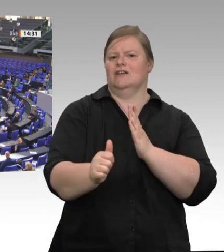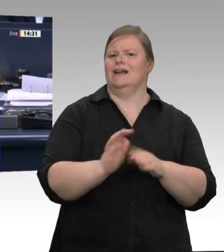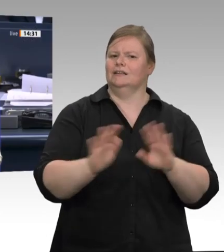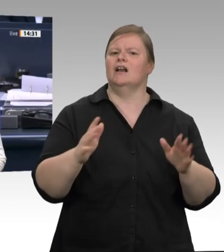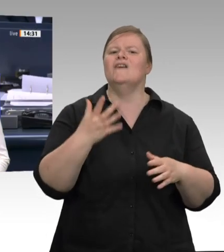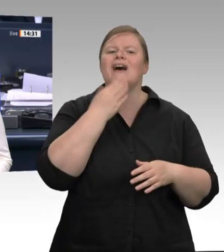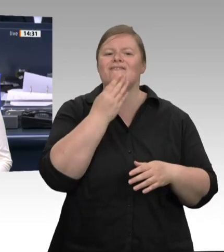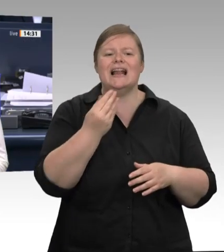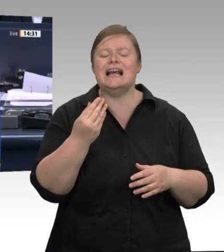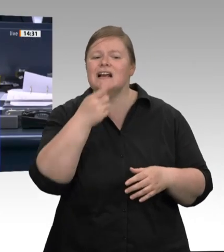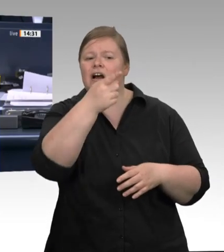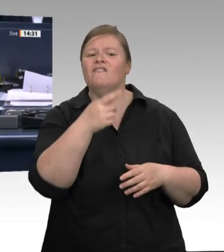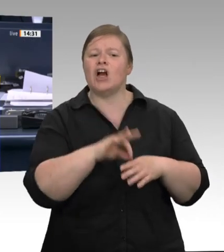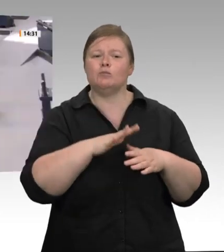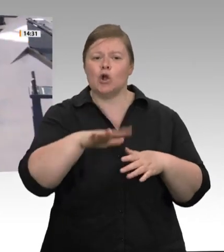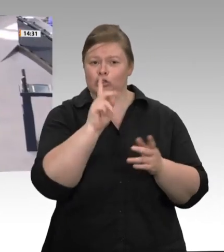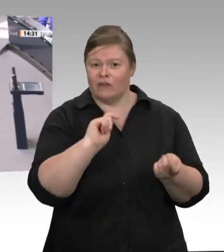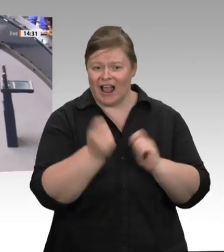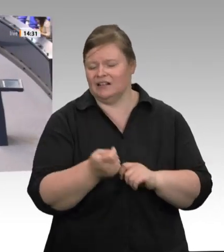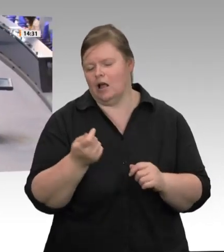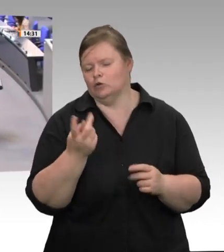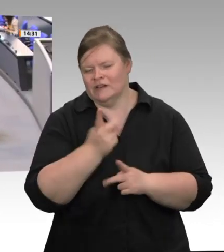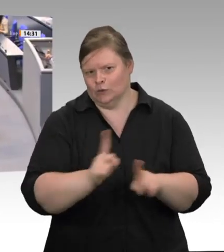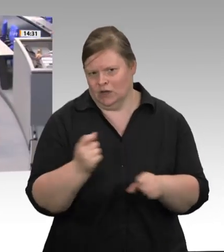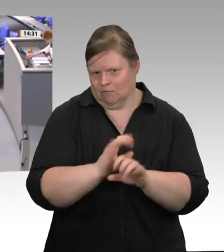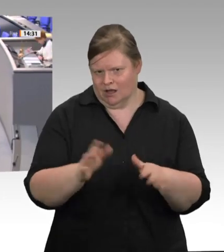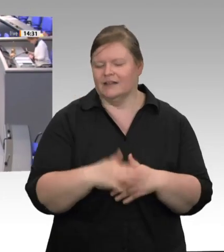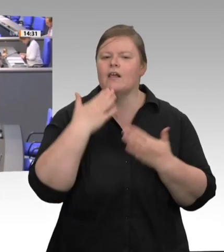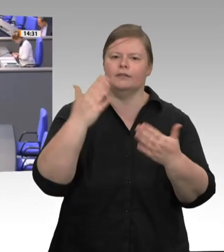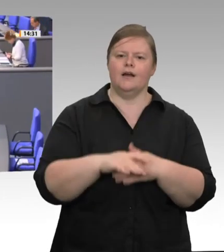Für die CDU/CSU-Fraktion hat nun der Kollege Uwe Schummer das Wort. Verehrtes